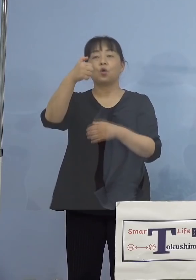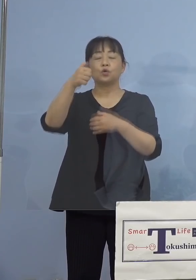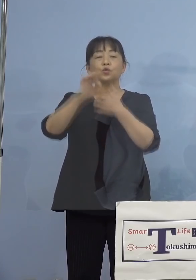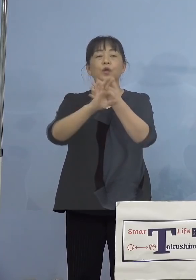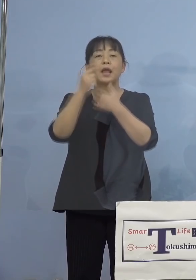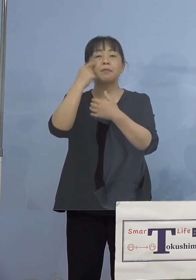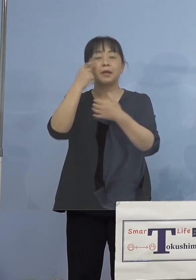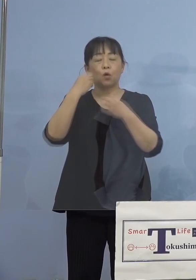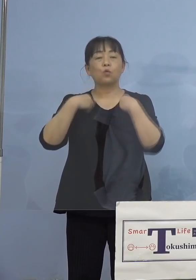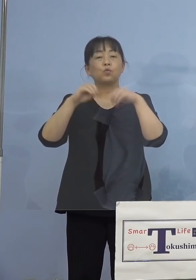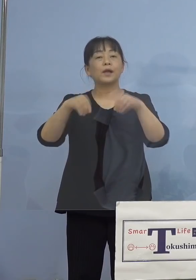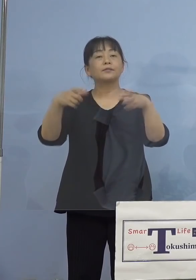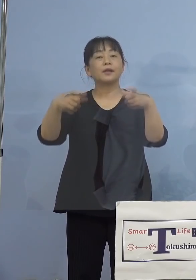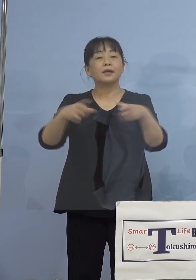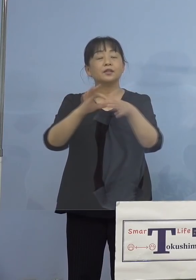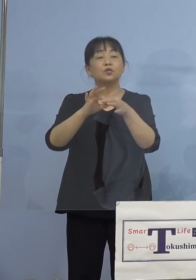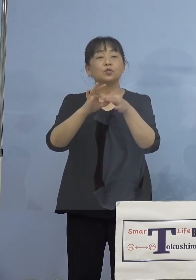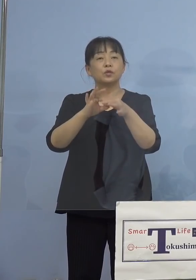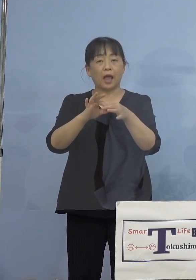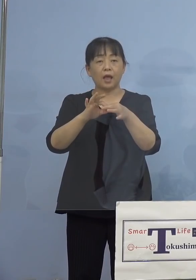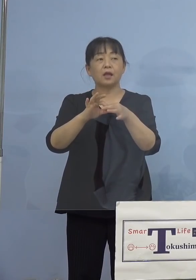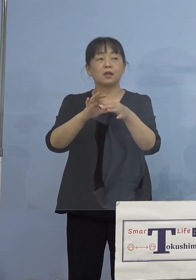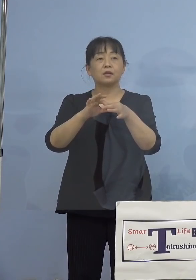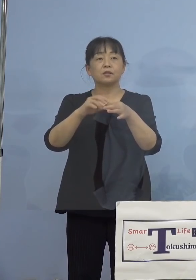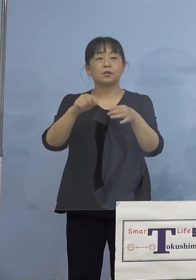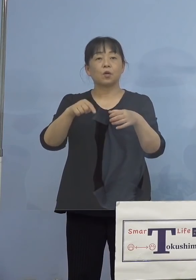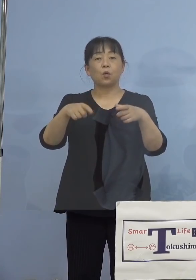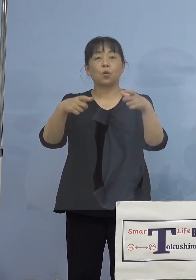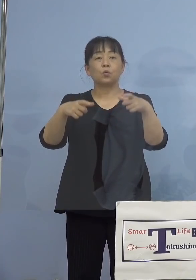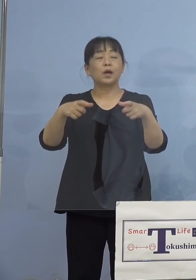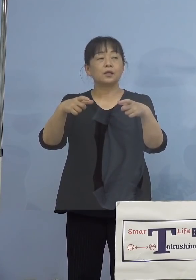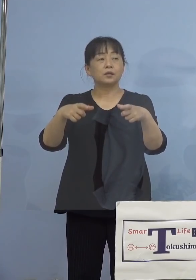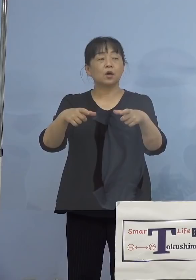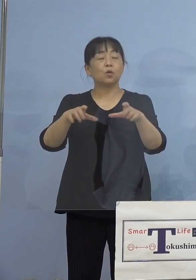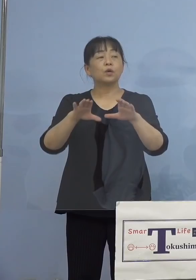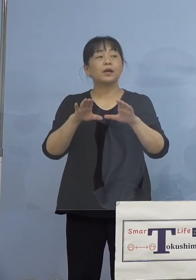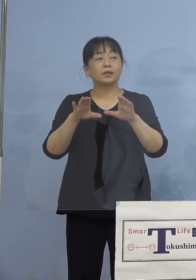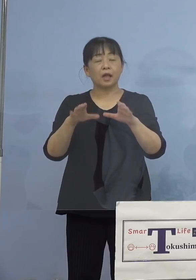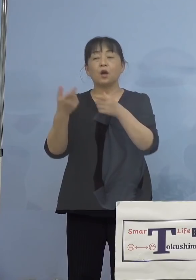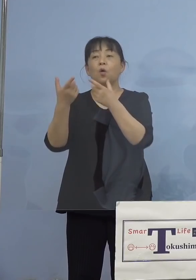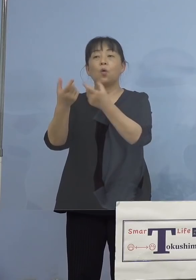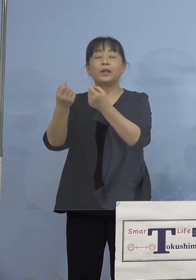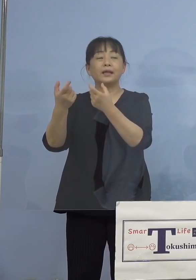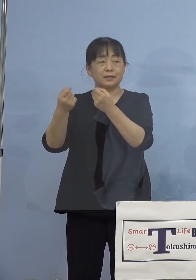ですけれども、このクラスター発生を 受けて、同じ会社の方で実際に